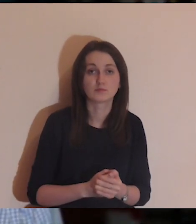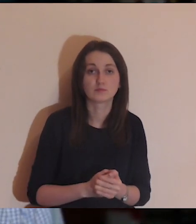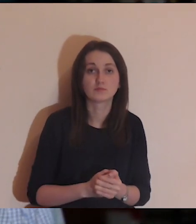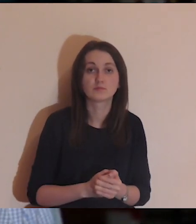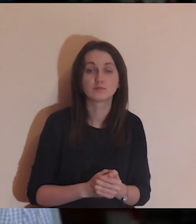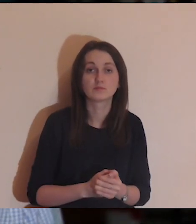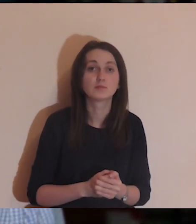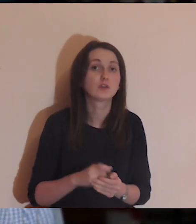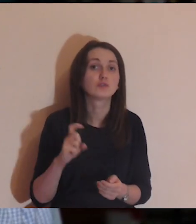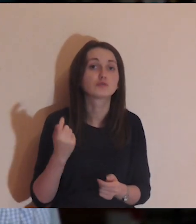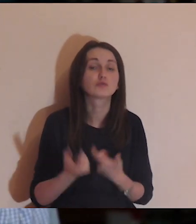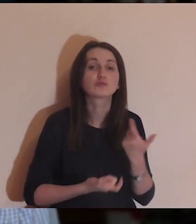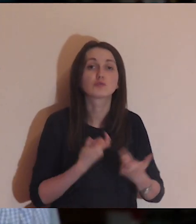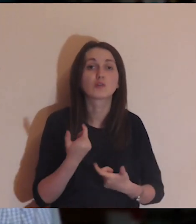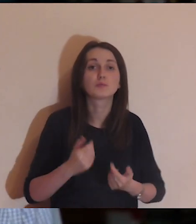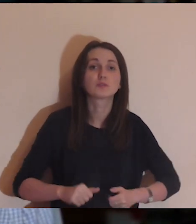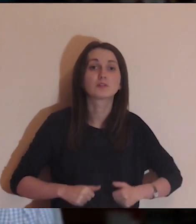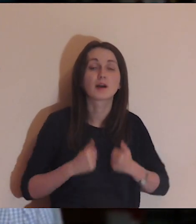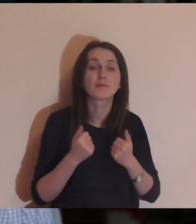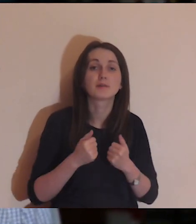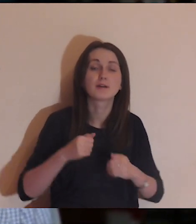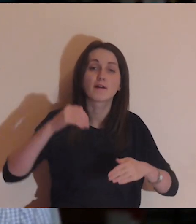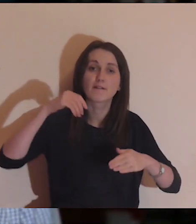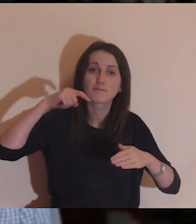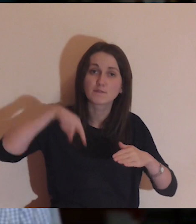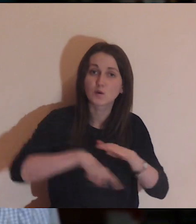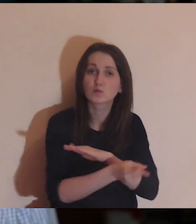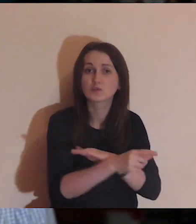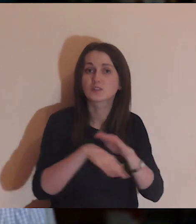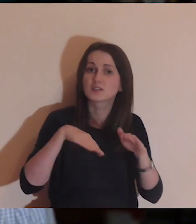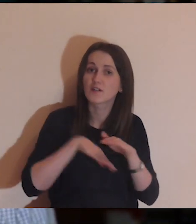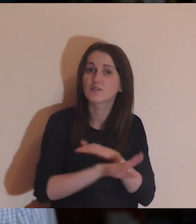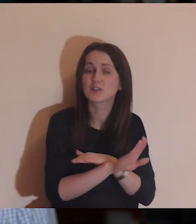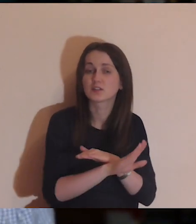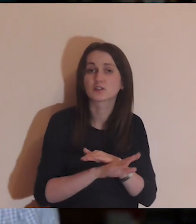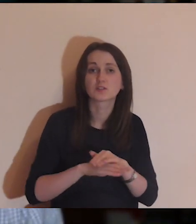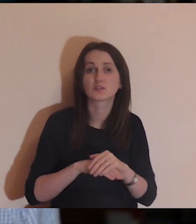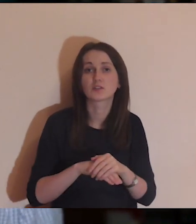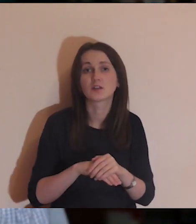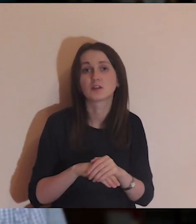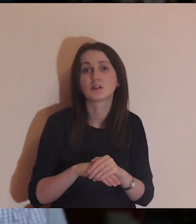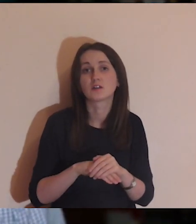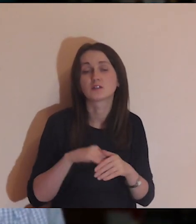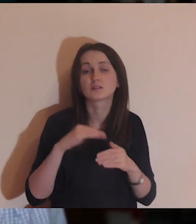w takim kluczu: co ja mogę zrobić, aby się wydostać, aby przejść przez mur.